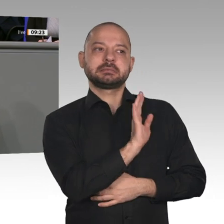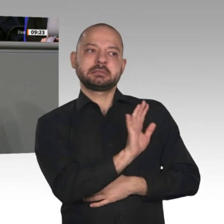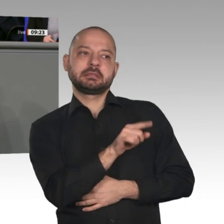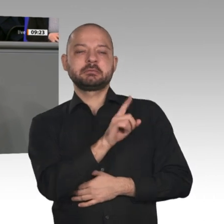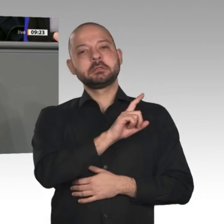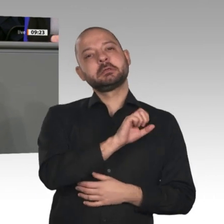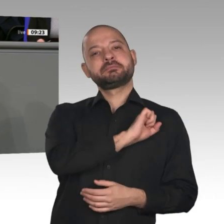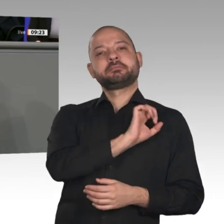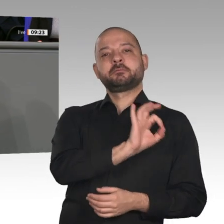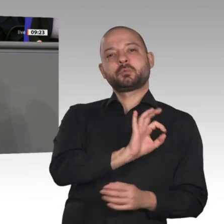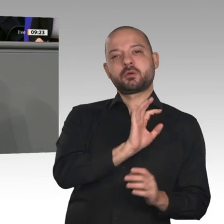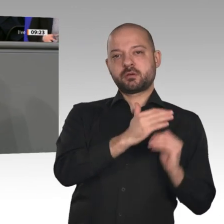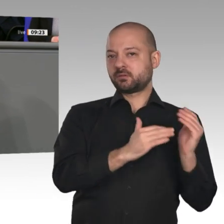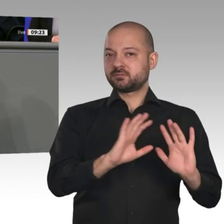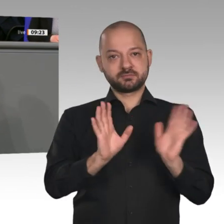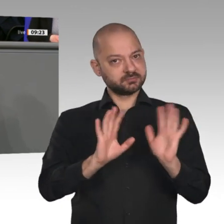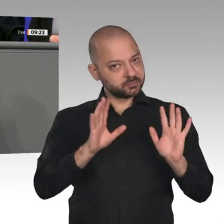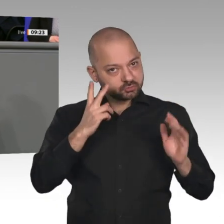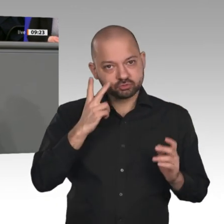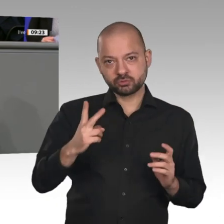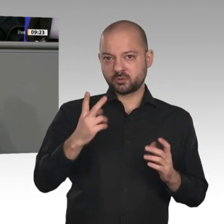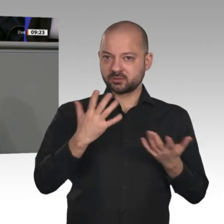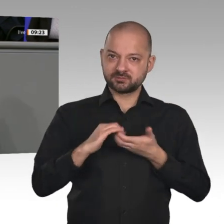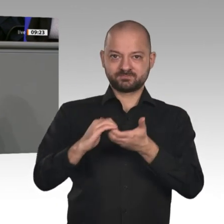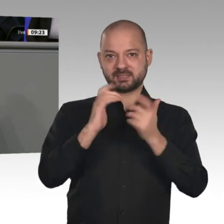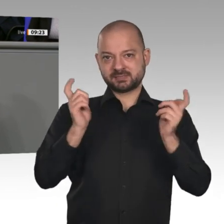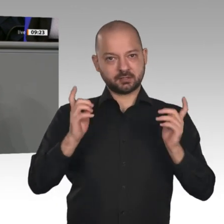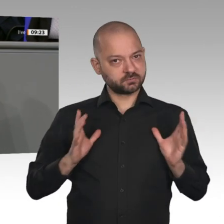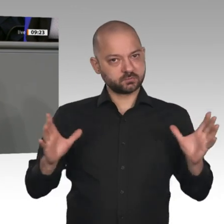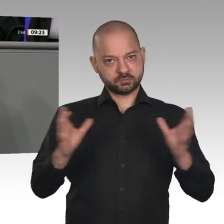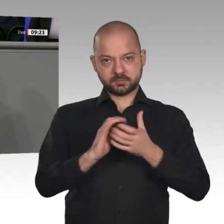die richtigen Weichen gestellt. Der Haushalt 2020 und das Klimapaket 2030 setzen die